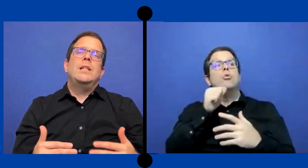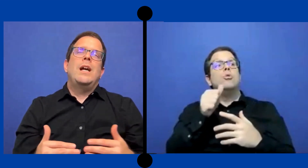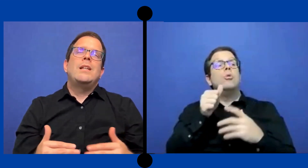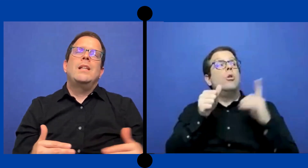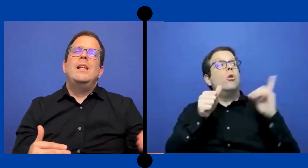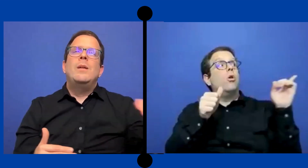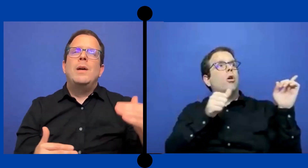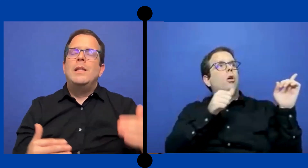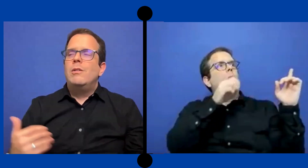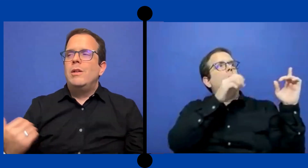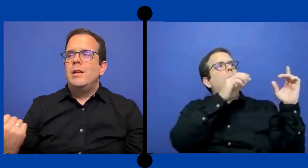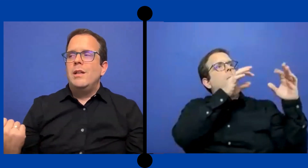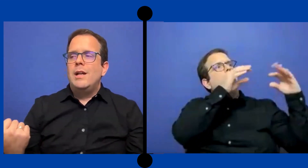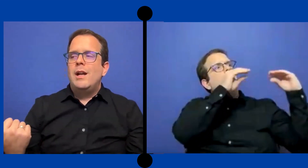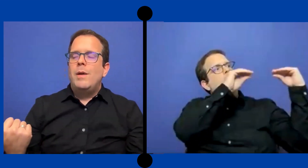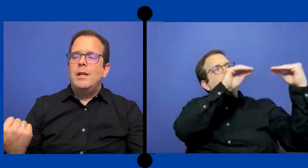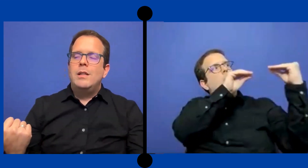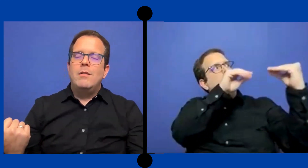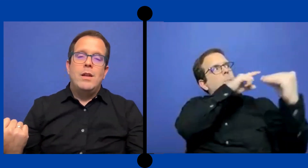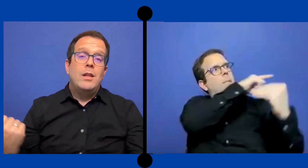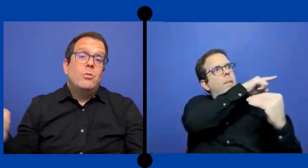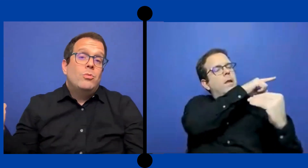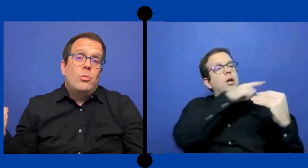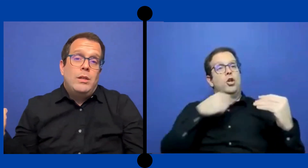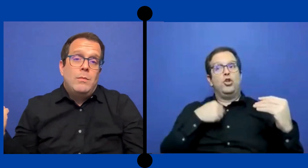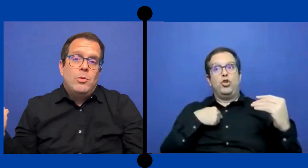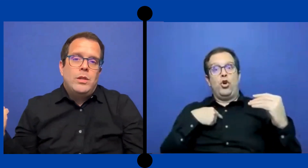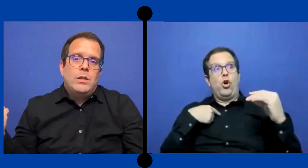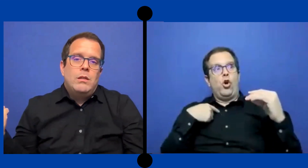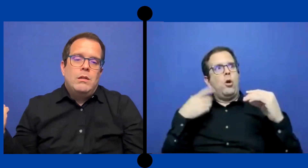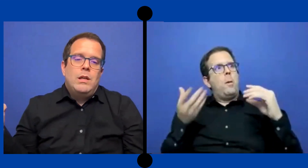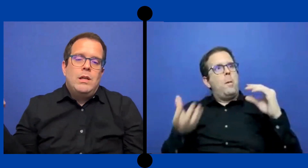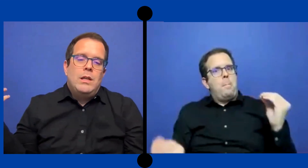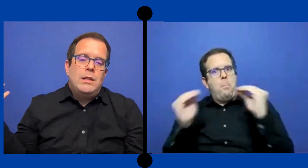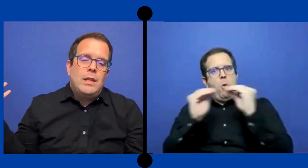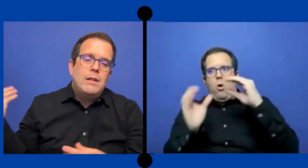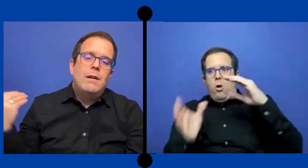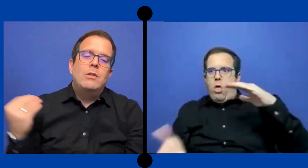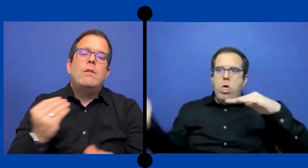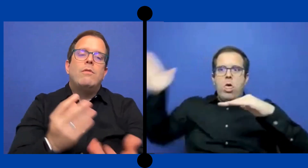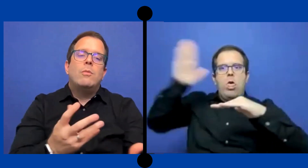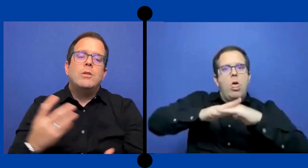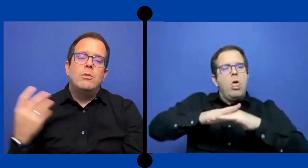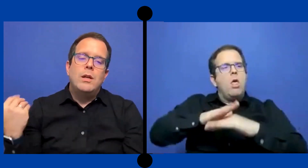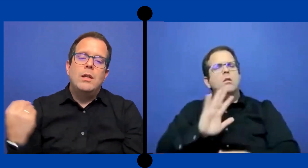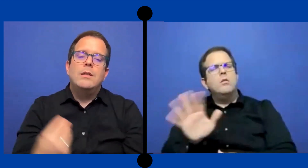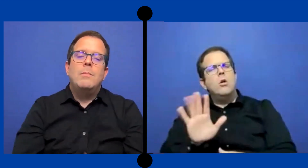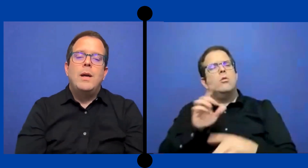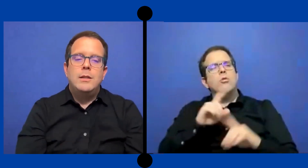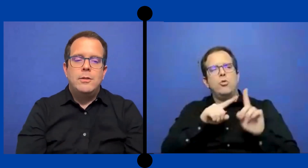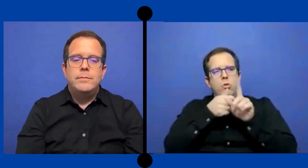añadir de más lo que dijeron la maestra verdad tú todo el tiempo estas llevando la información que dice el maestro.